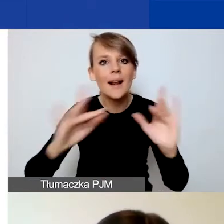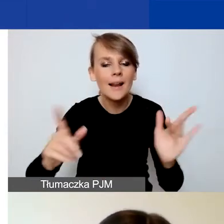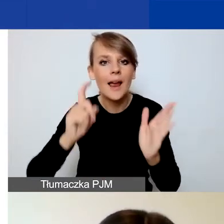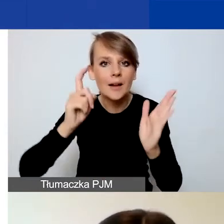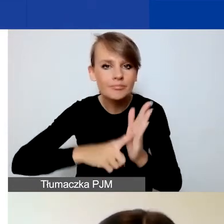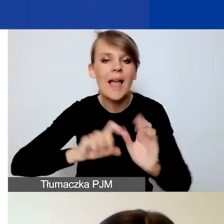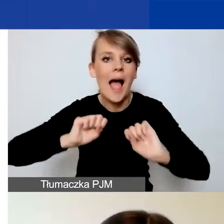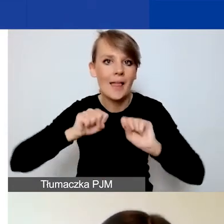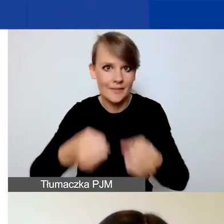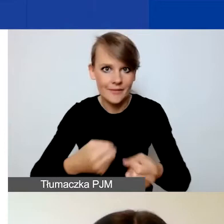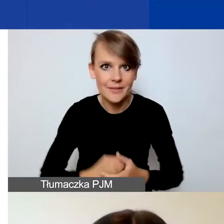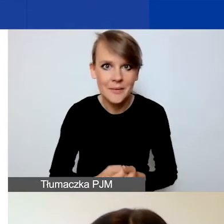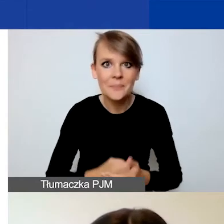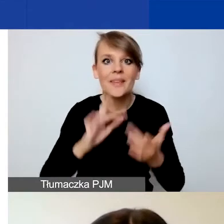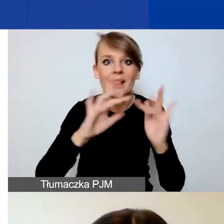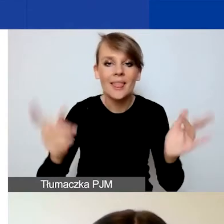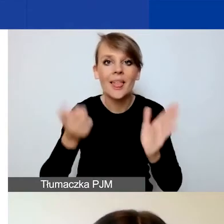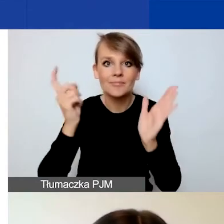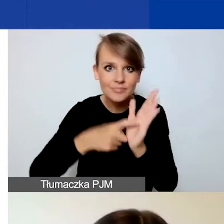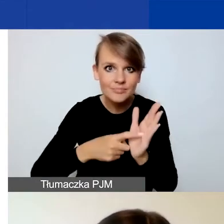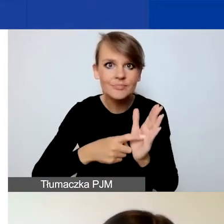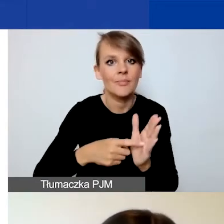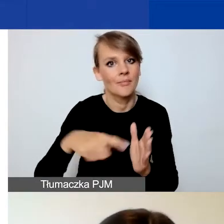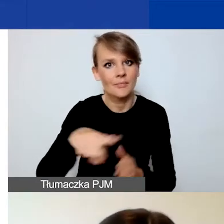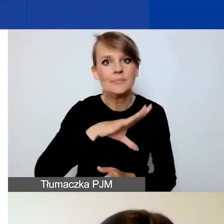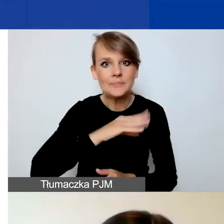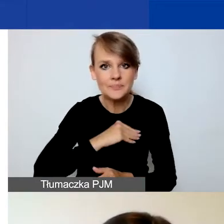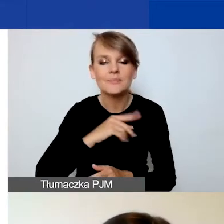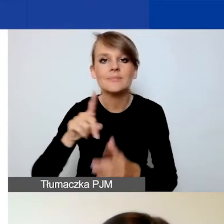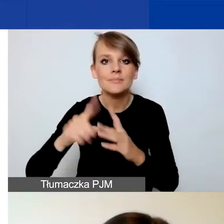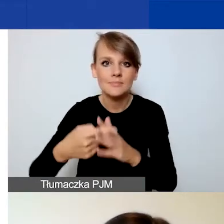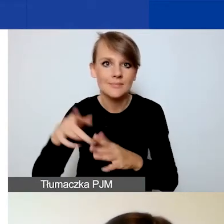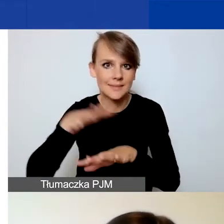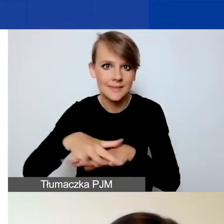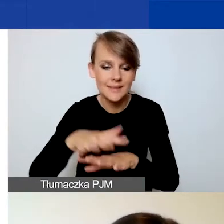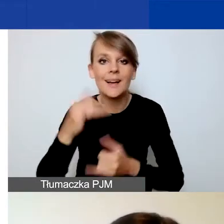Po kliknięciu w link będziecie się państwo mogli zalogować do systemu. Jeżeli zapomnicie hasła,